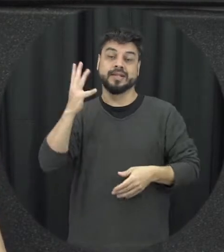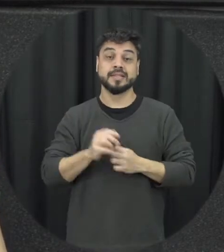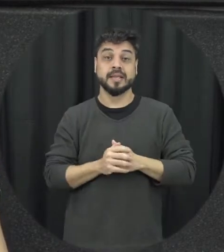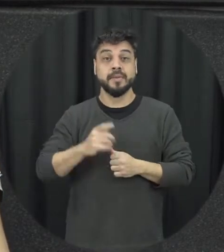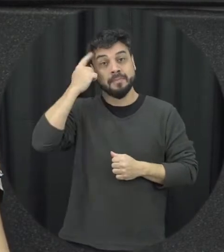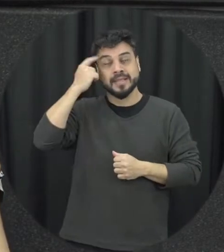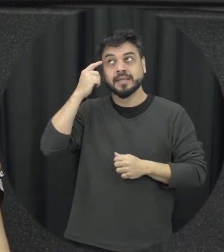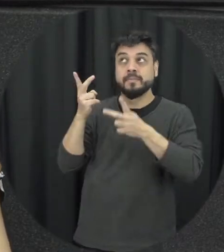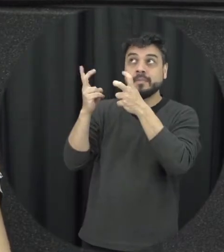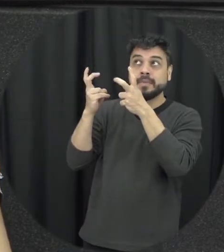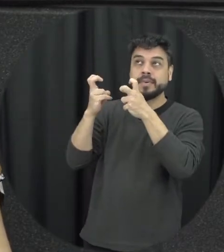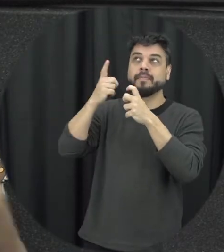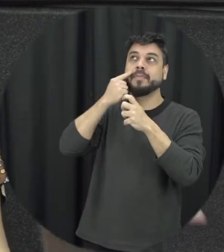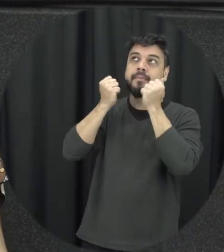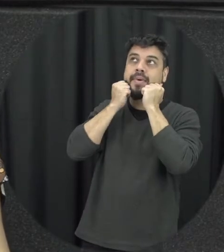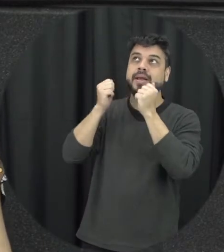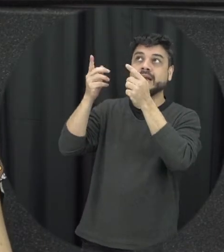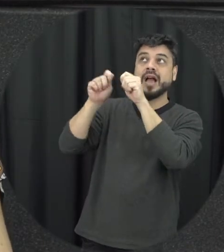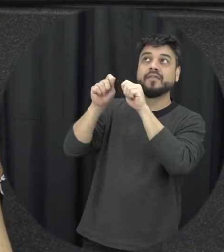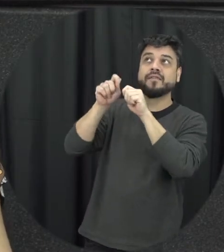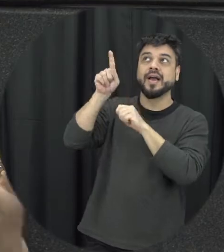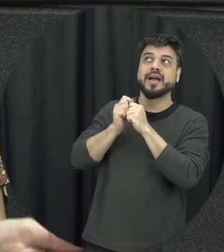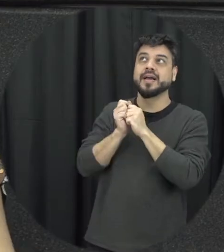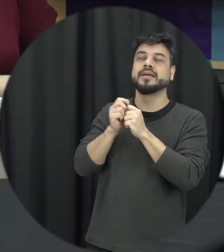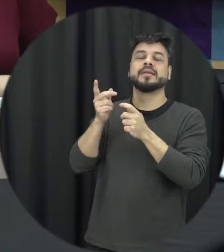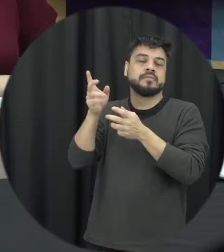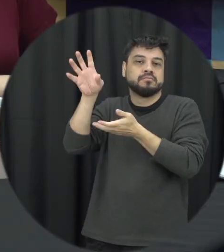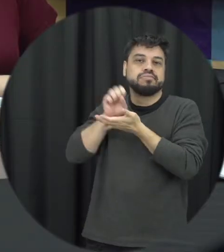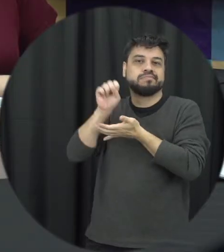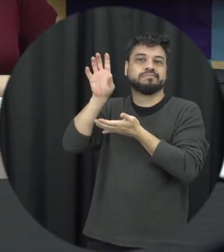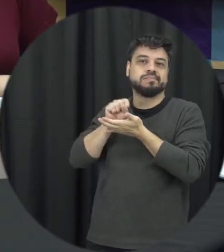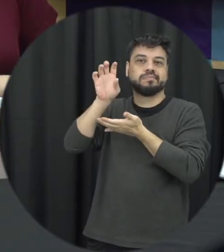modelos que estão disponíveis ao nosso redor então todo mundo é resolve os problemas os conflitos